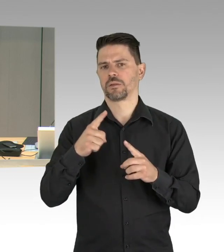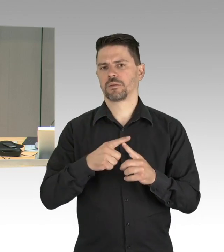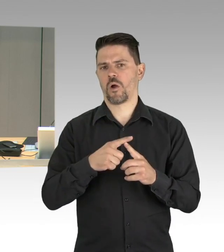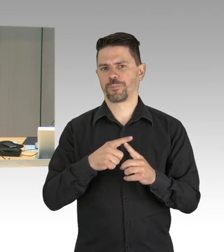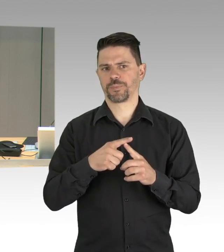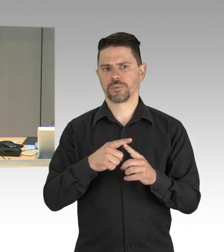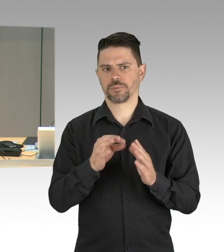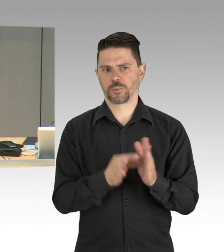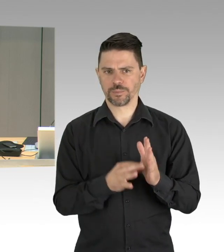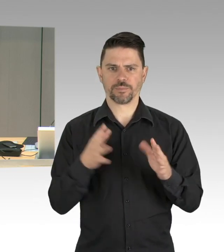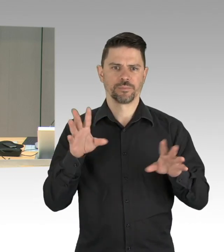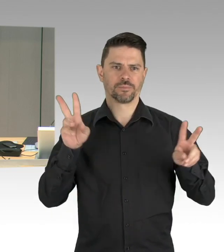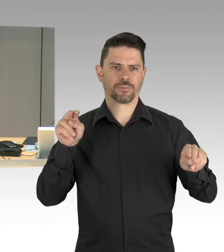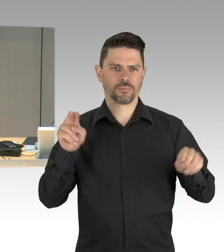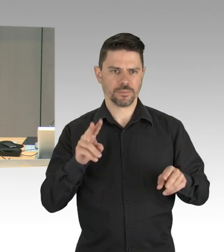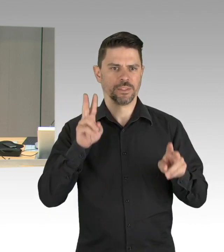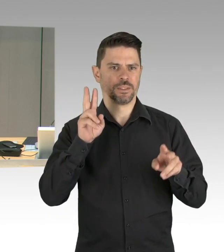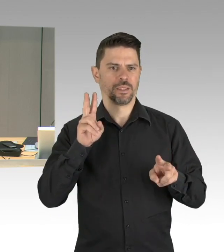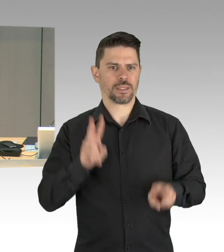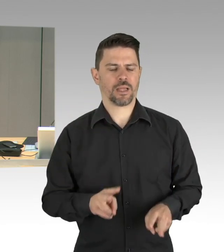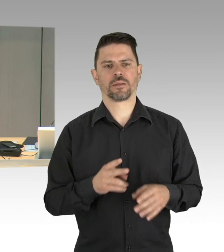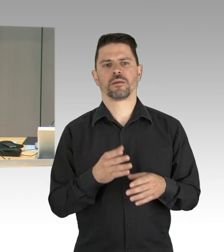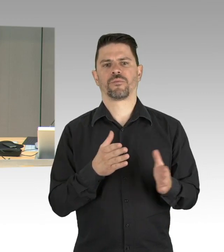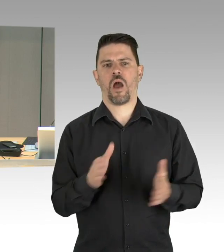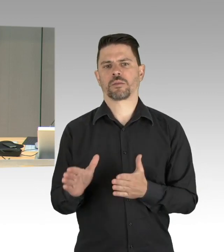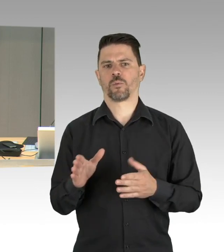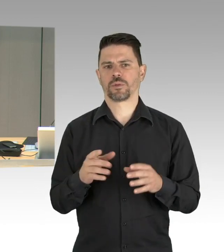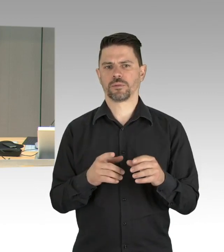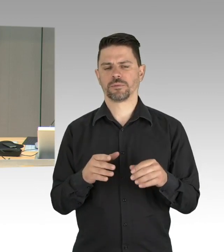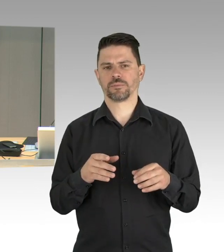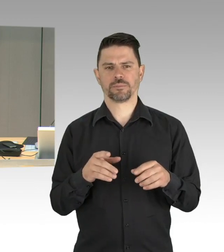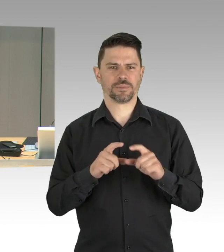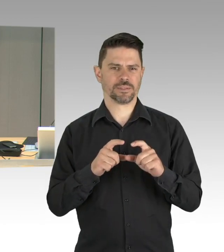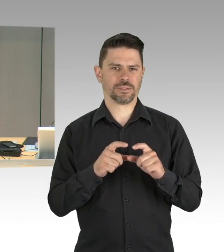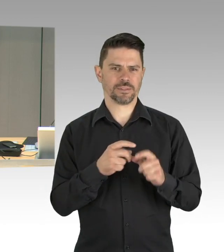der Regierende Bürgermeister wird die Sitzung gegen 12 Uhr verlassen müssen, wegen der Videokonferenz der Regierungschefinnen